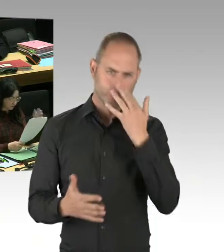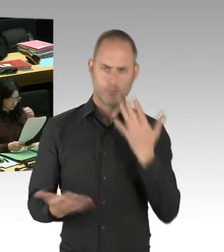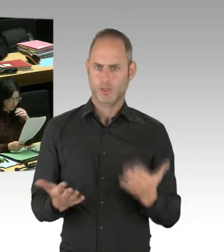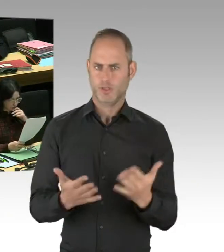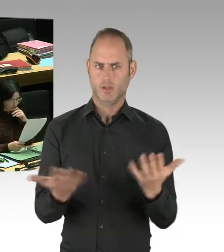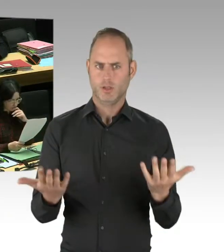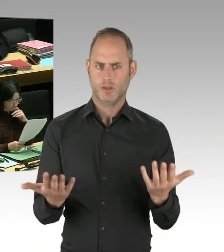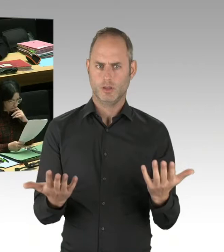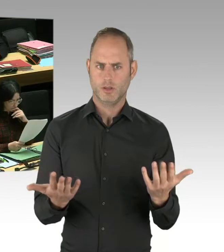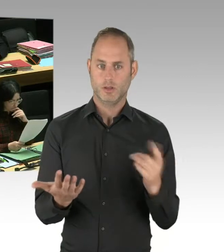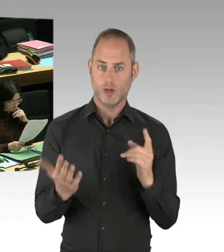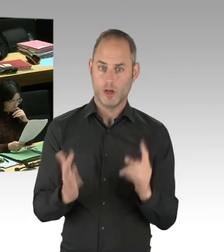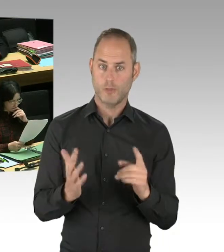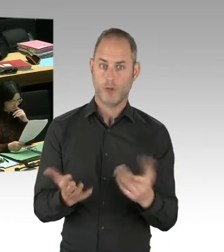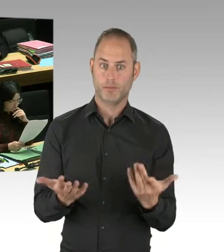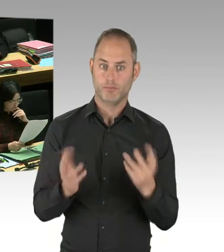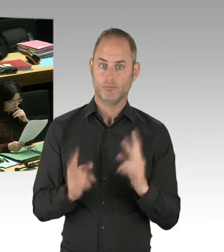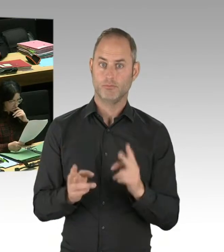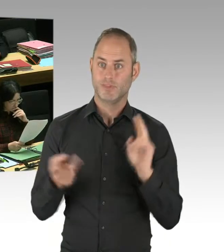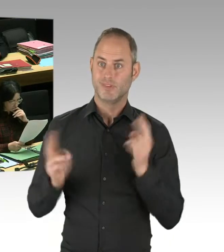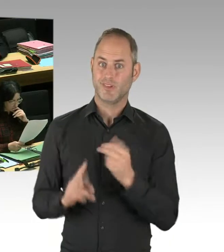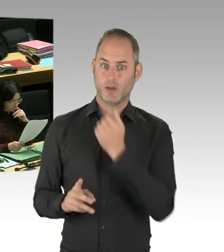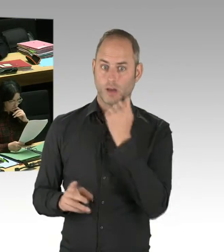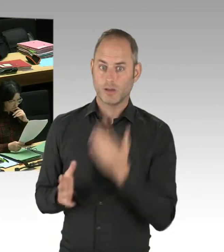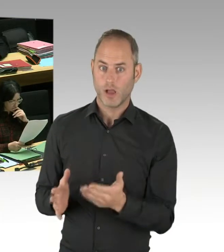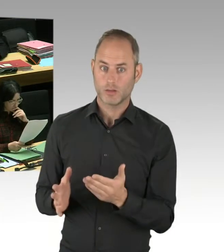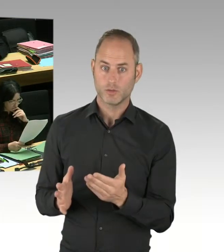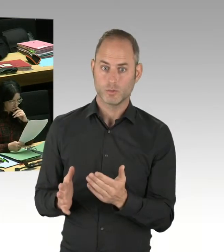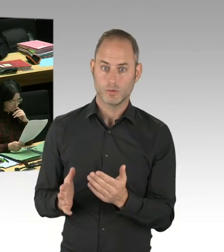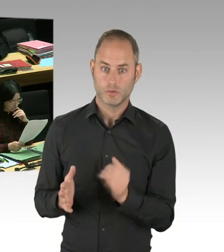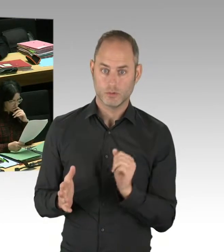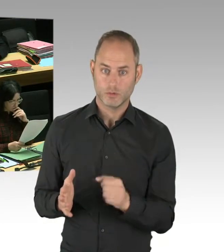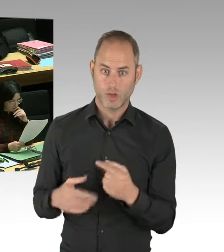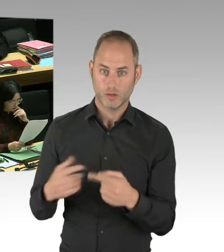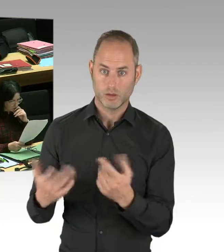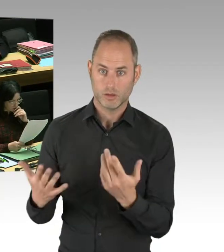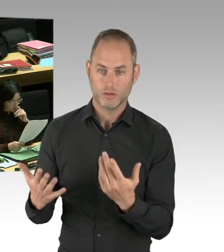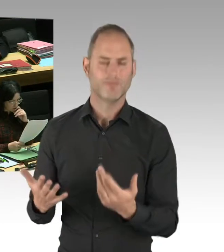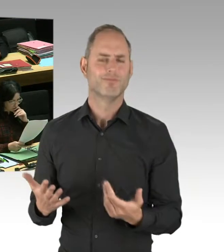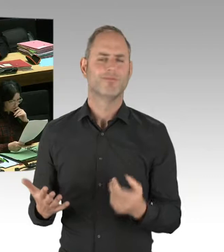Ist ein Beitrag zur Verbesserung der Sicherheit in unserer Stadt. Und das ist überhaupt kein Widerspruch und das bedeutet nicht,